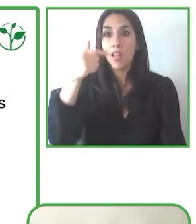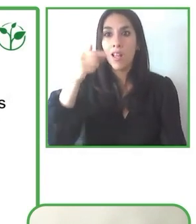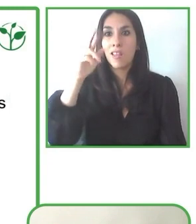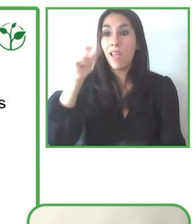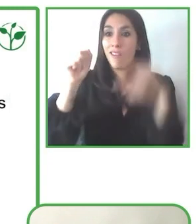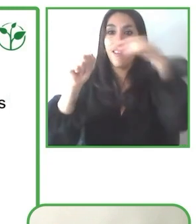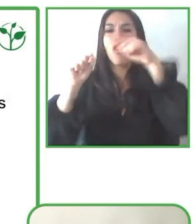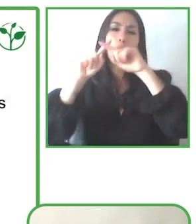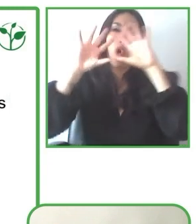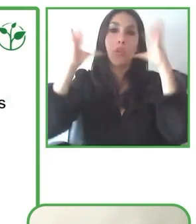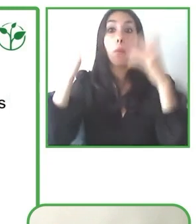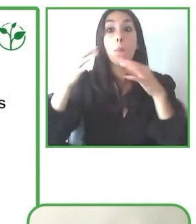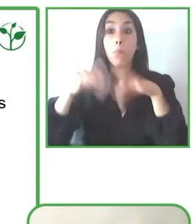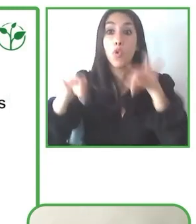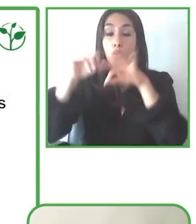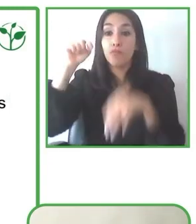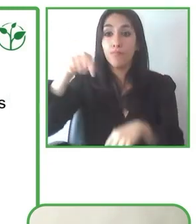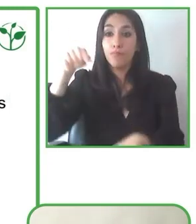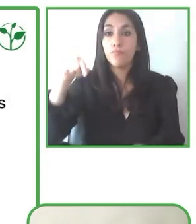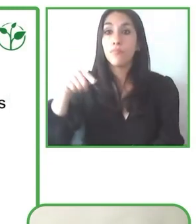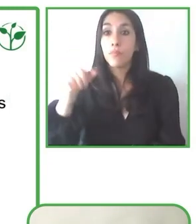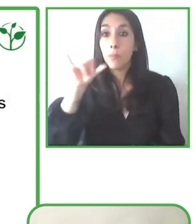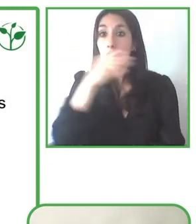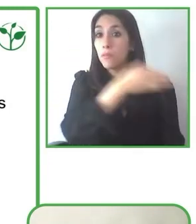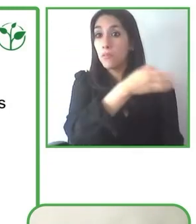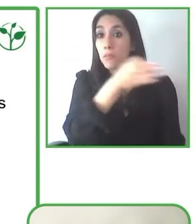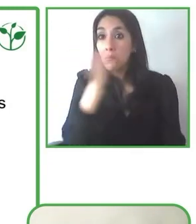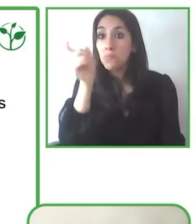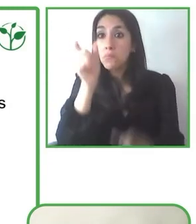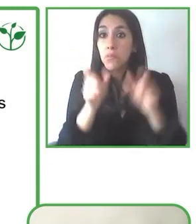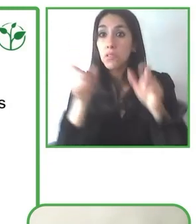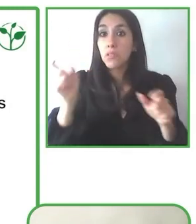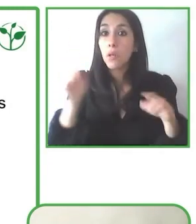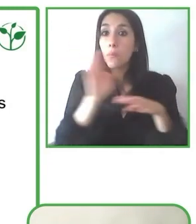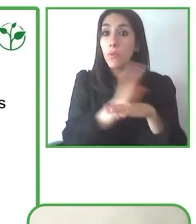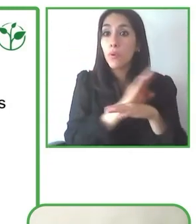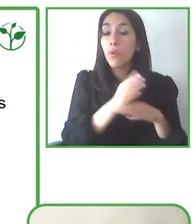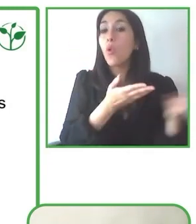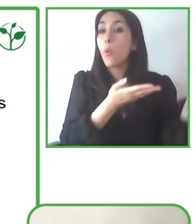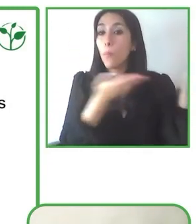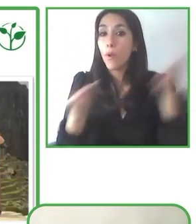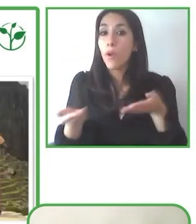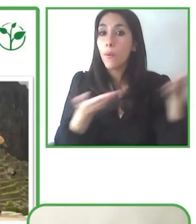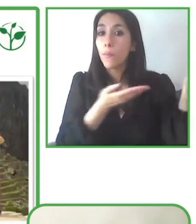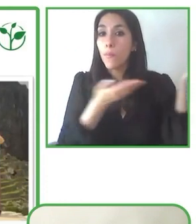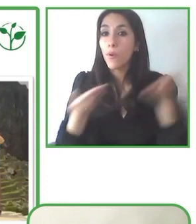América Latina. Y nuestros turistas tienen experiencias en esta región.